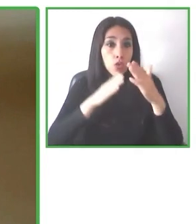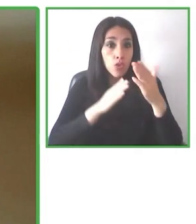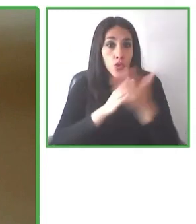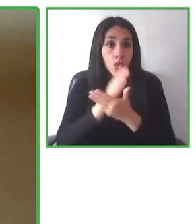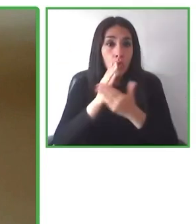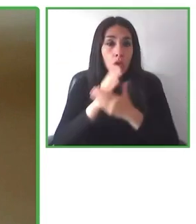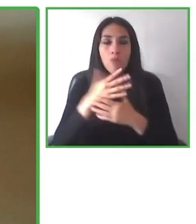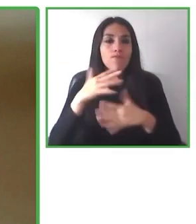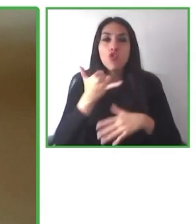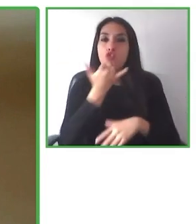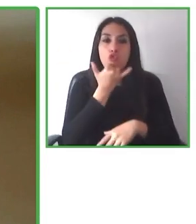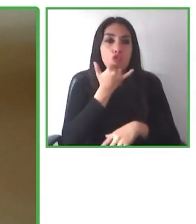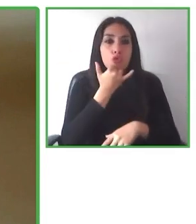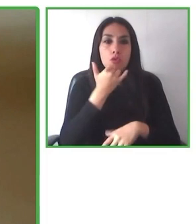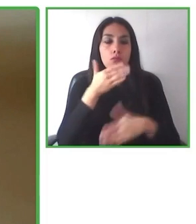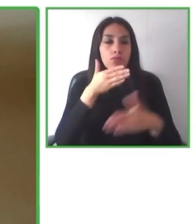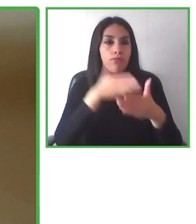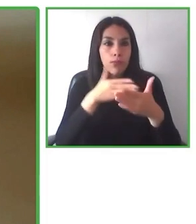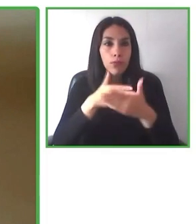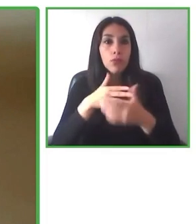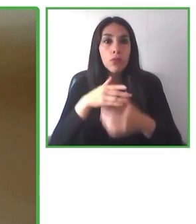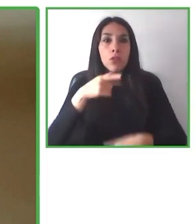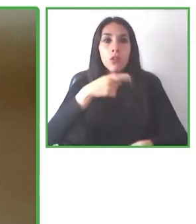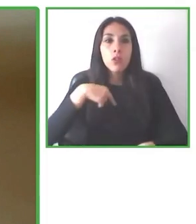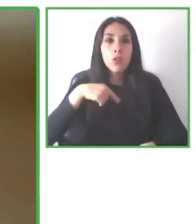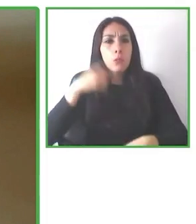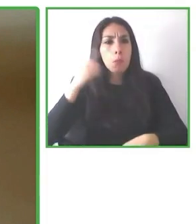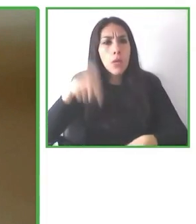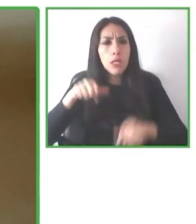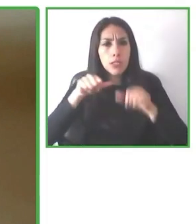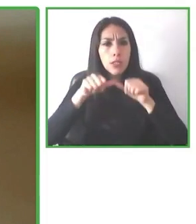Tenemos un servicio que yo creo que era fundamental, que no existía como tal y que